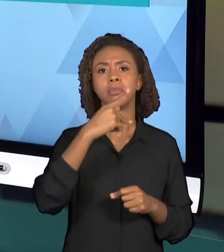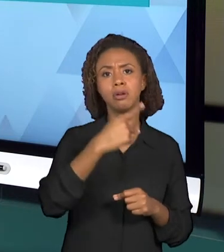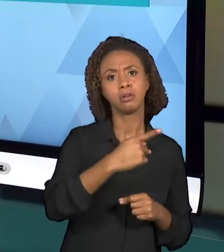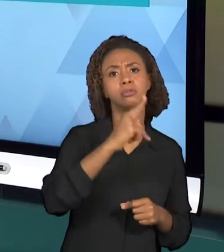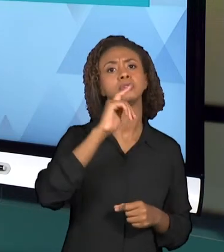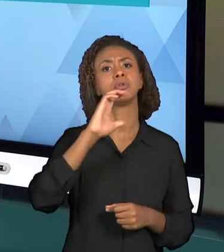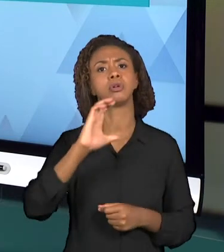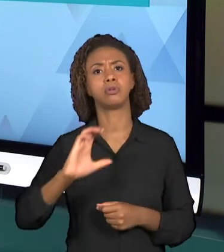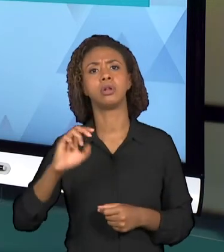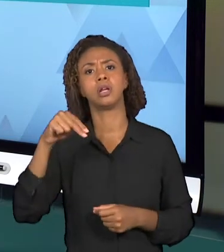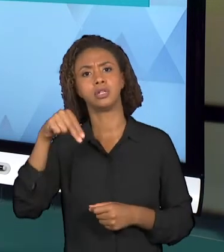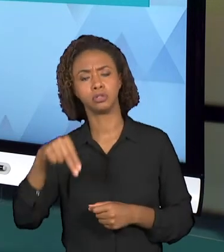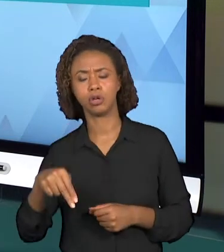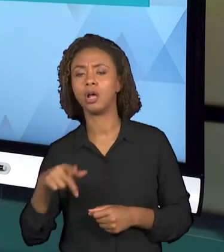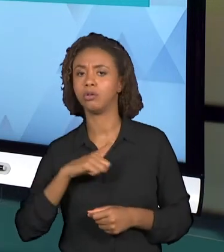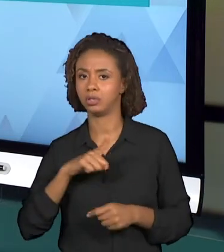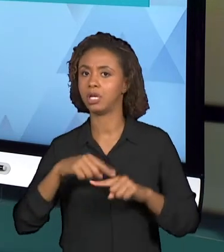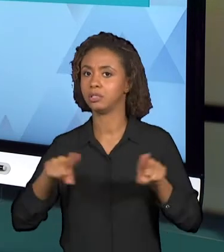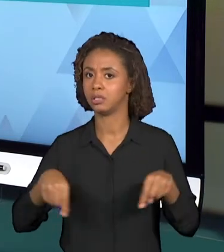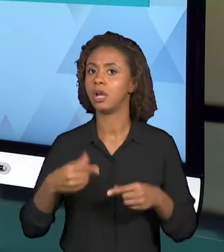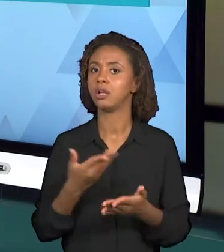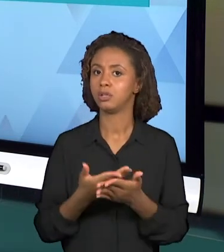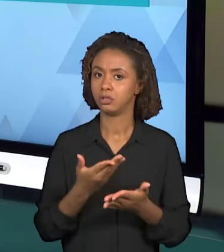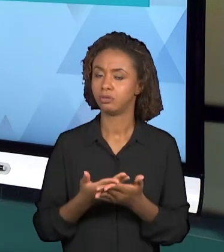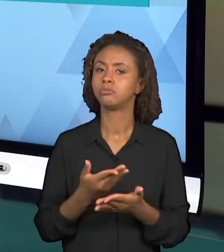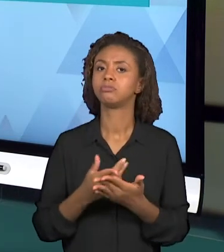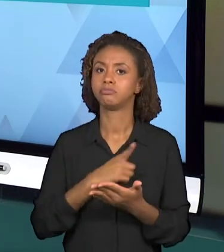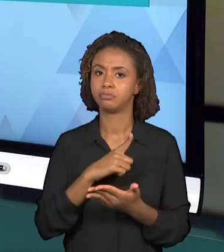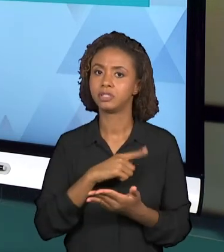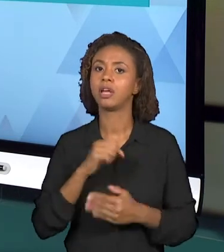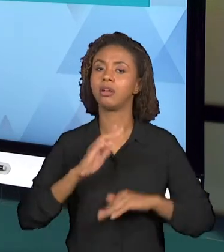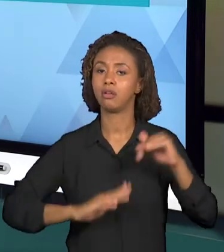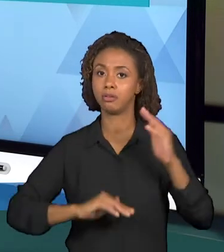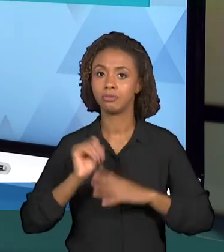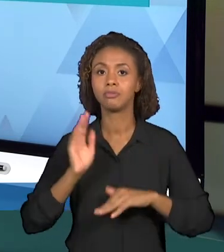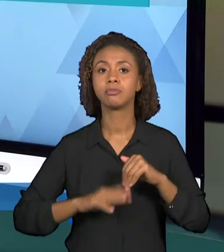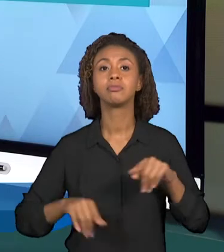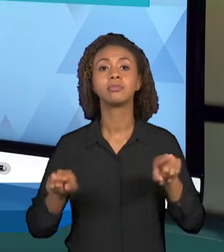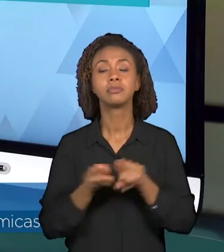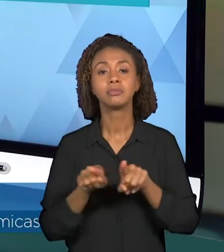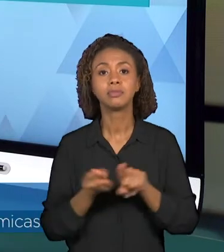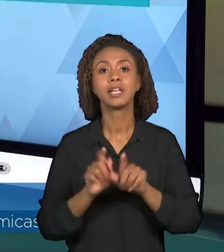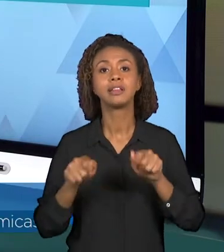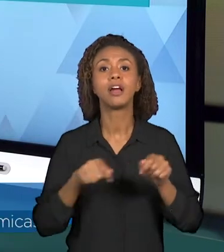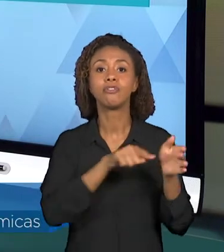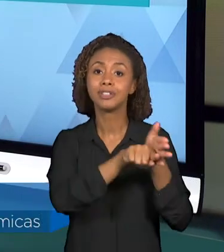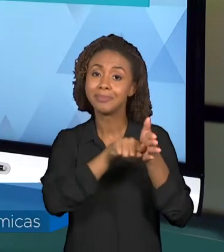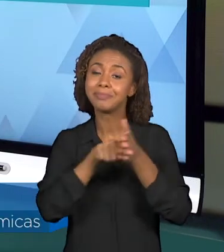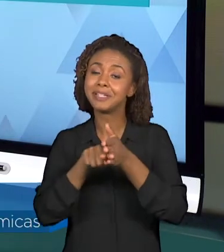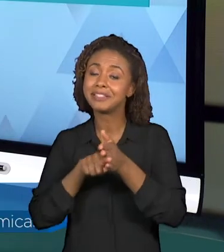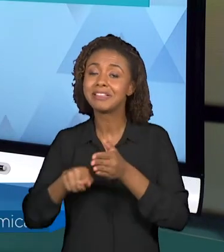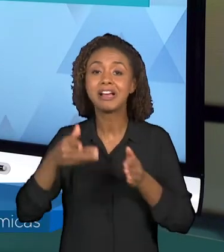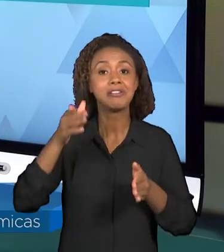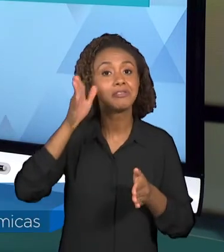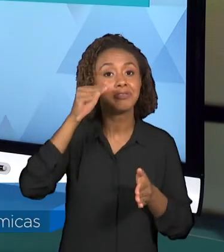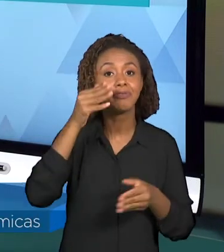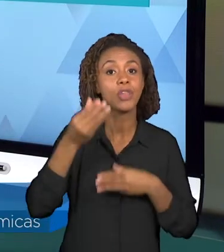DE AULA E QUE TAMBÉM PODEM SER PESQUISADOS PARA A ORGANIZAÇÃO DESSA VIDEOAULA. ENTÃO ESSA SEMANA AS